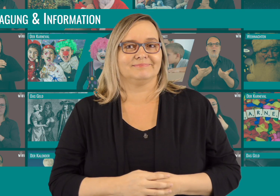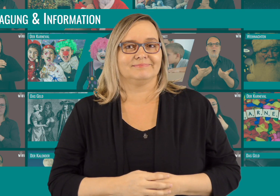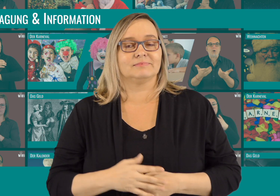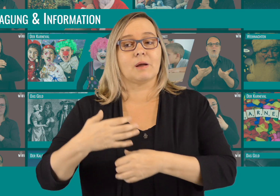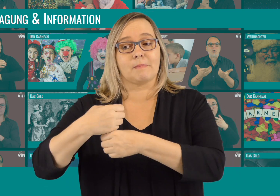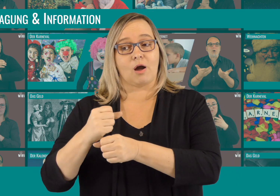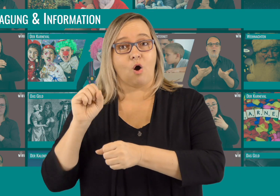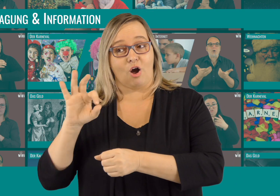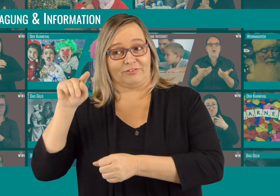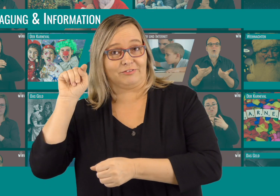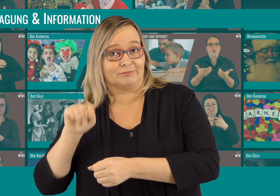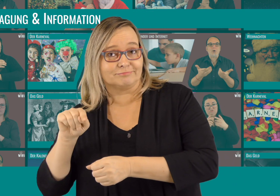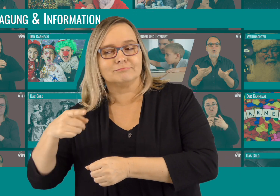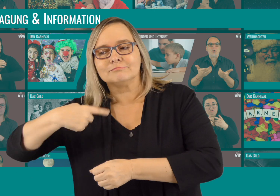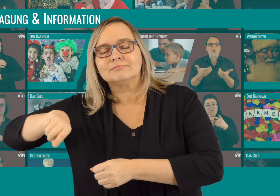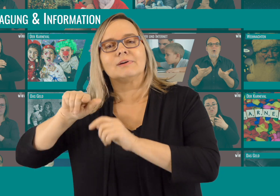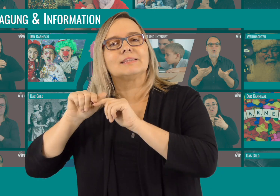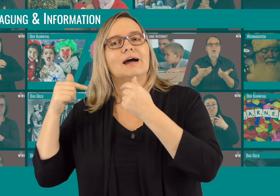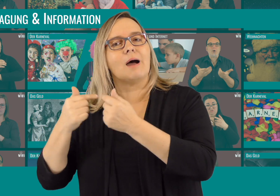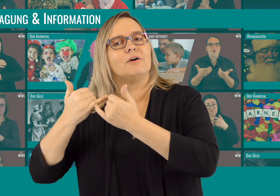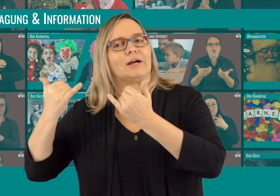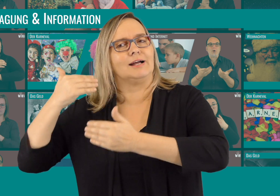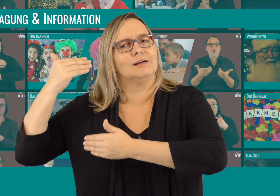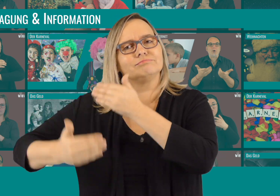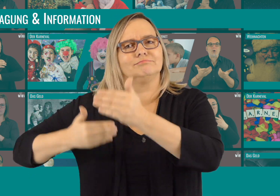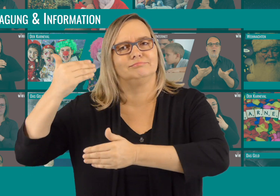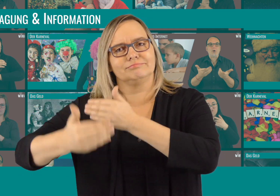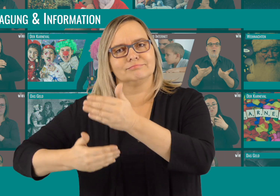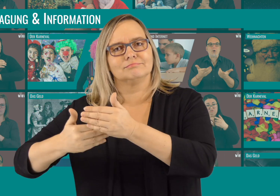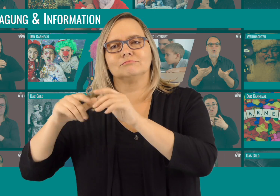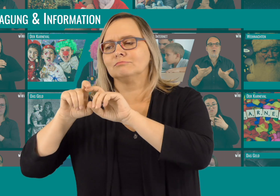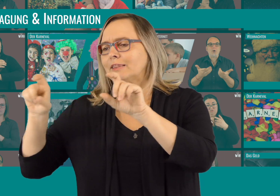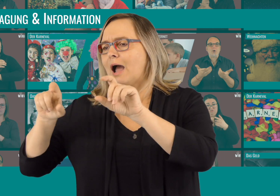Außerdem kommt bald noch ein Making Of. Damit ihr eine Vorstellung bekommt, wie unser Team arbeitet.